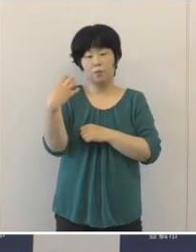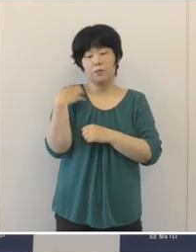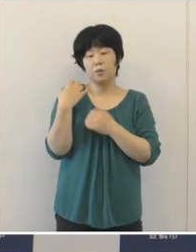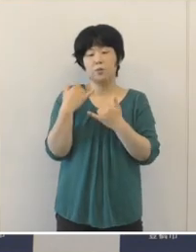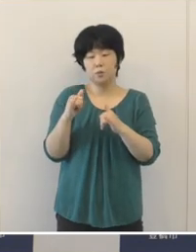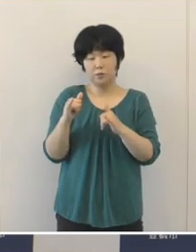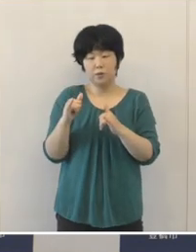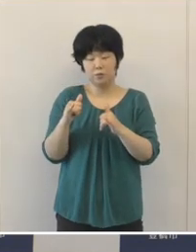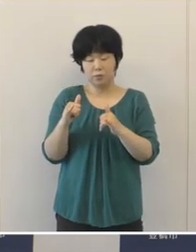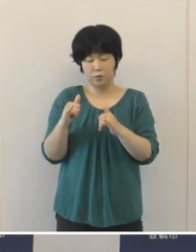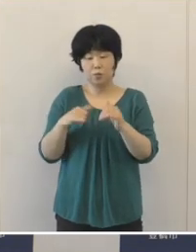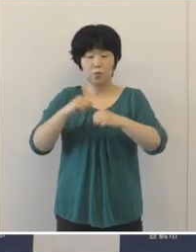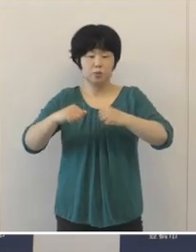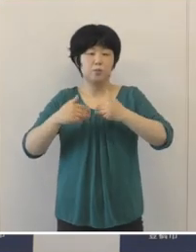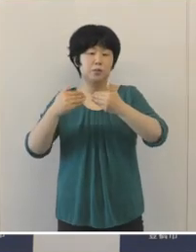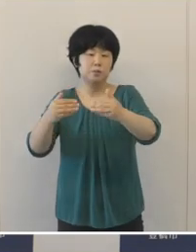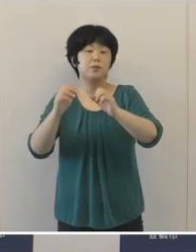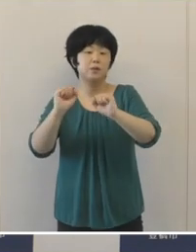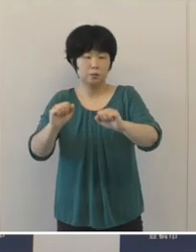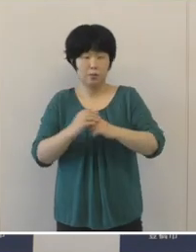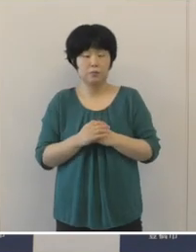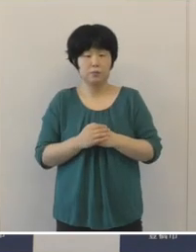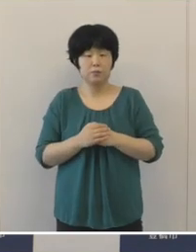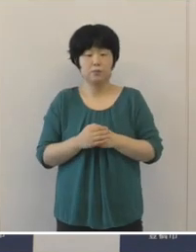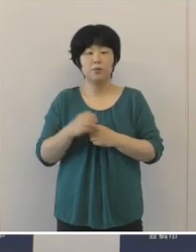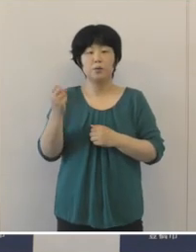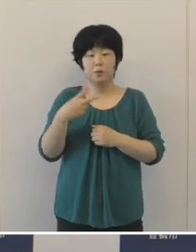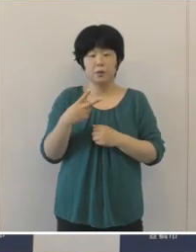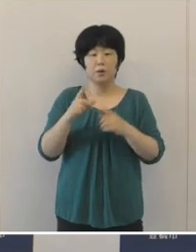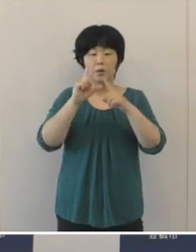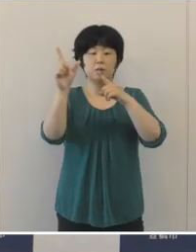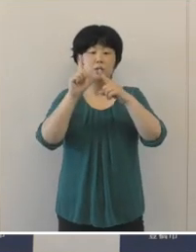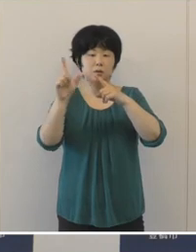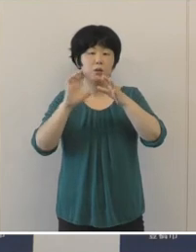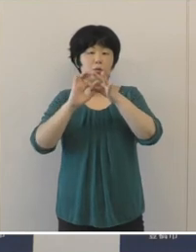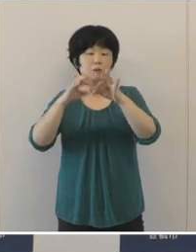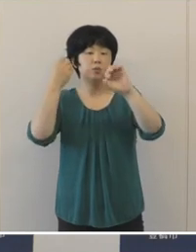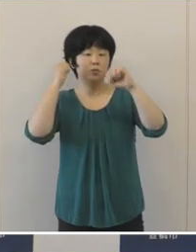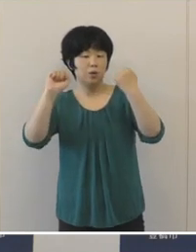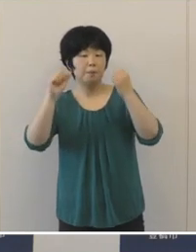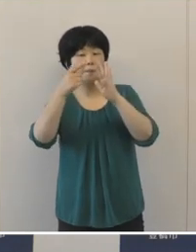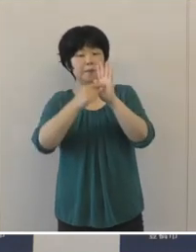そのほか連続テレビ小説「エール」 の放送に合わせ